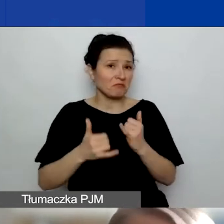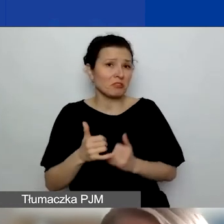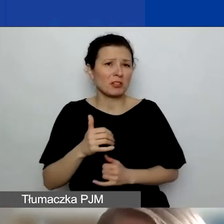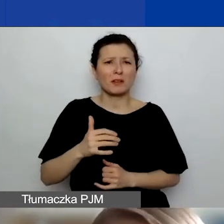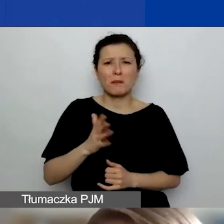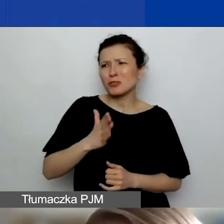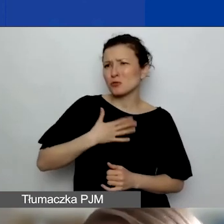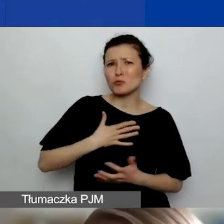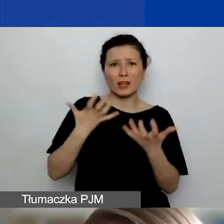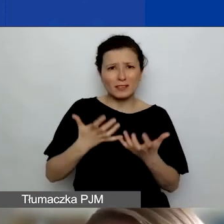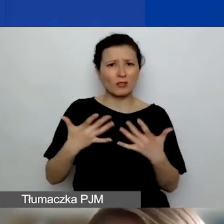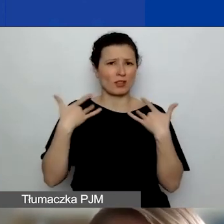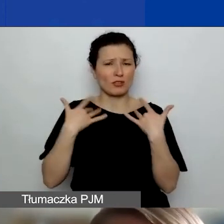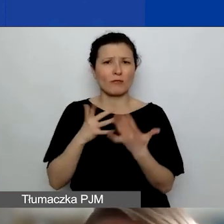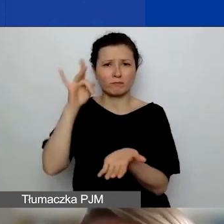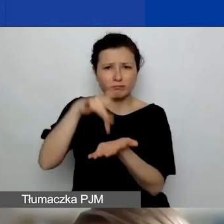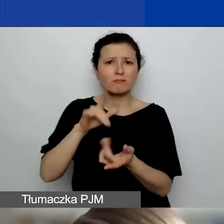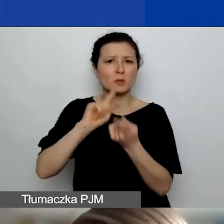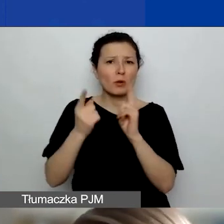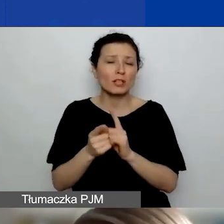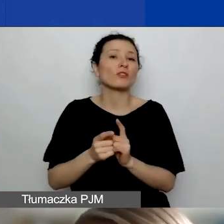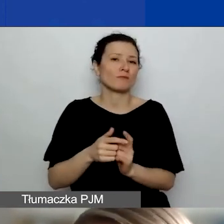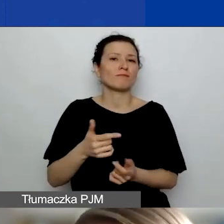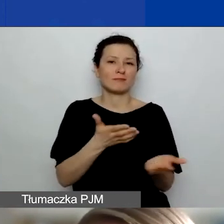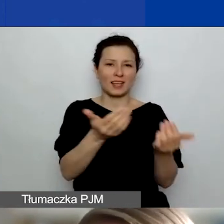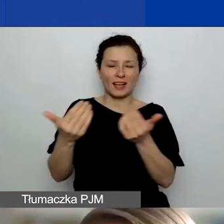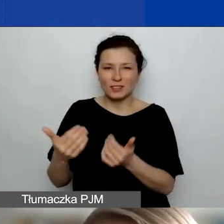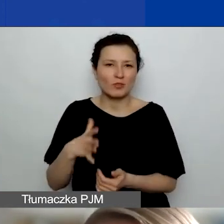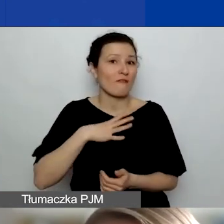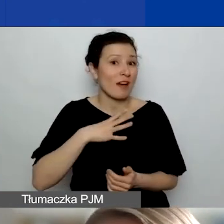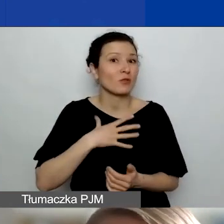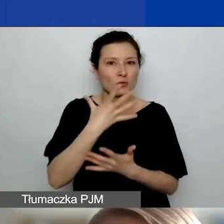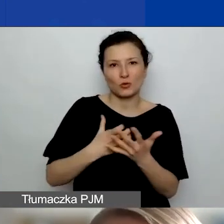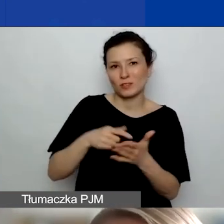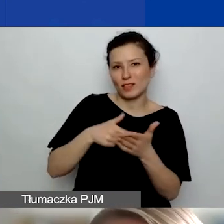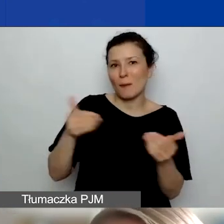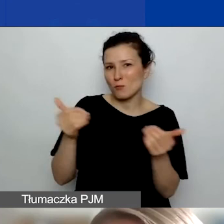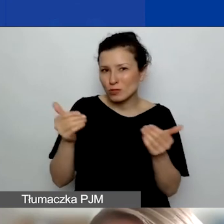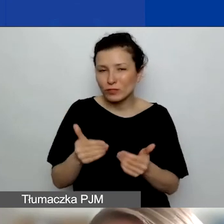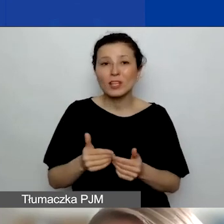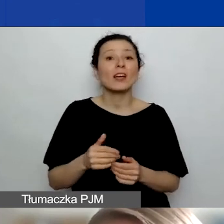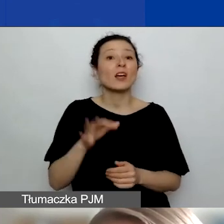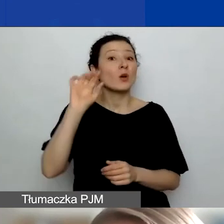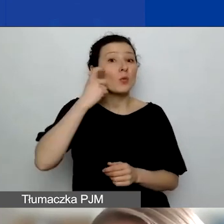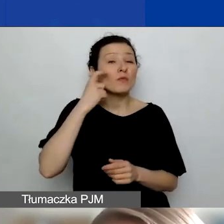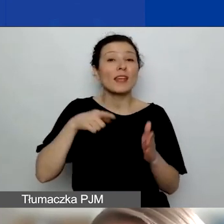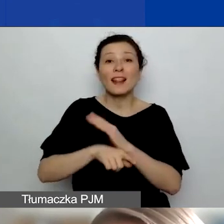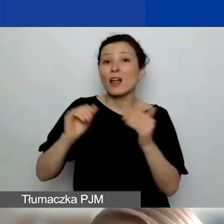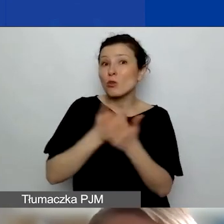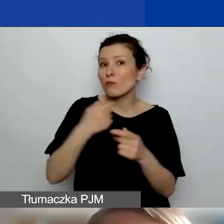zachęcam, żeby z tej opcji skorzystać. Zwłaszcza dla nowych partnerstw to fajne narzędzie, by wniosek przygotować w bezpośrednim kontakcie.